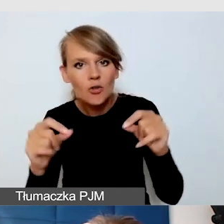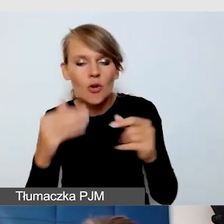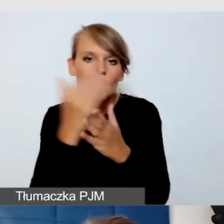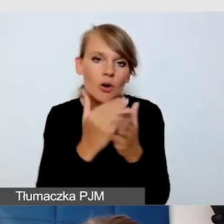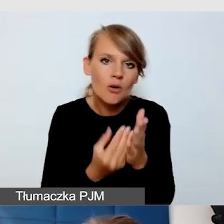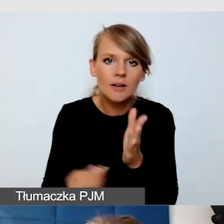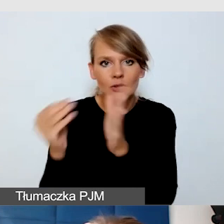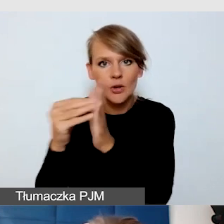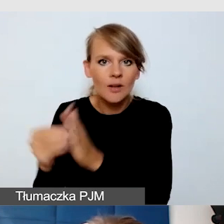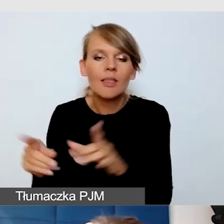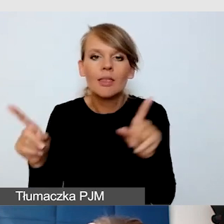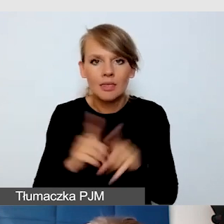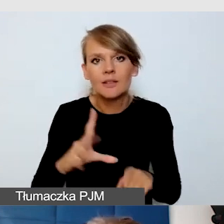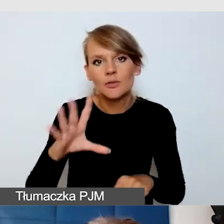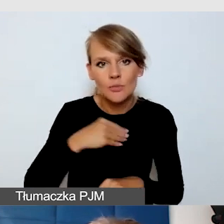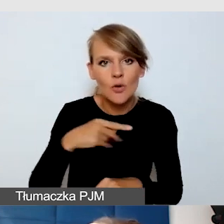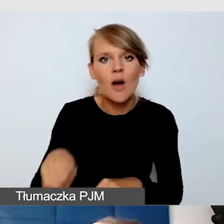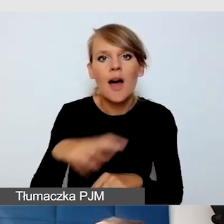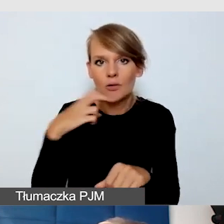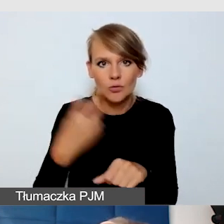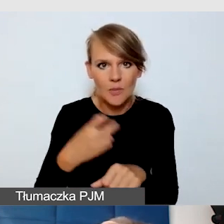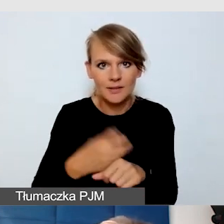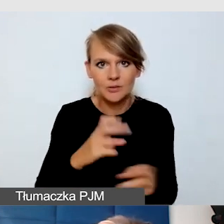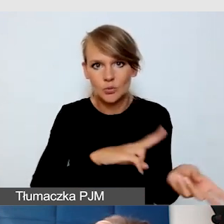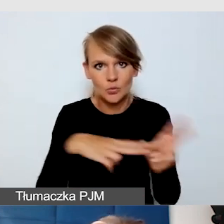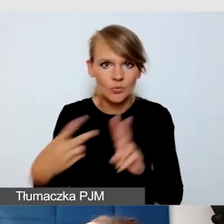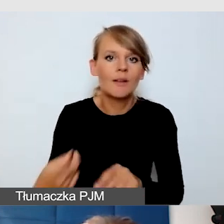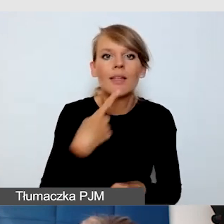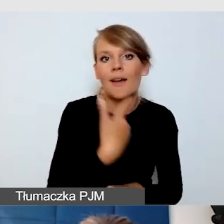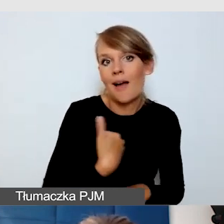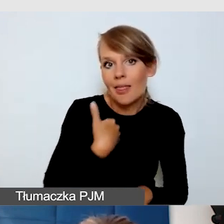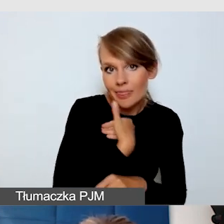Mogą też być automatycznie tłumaczone z języka angielskiego na język polski.